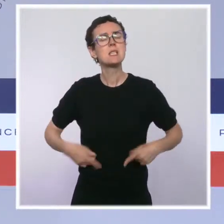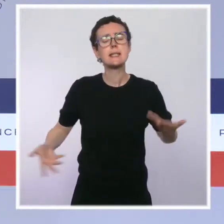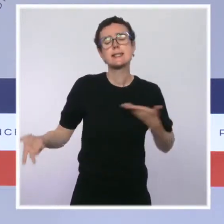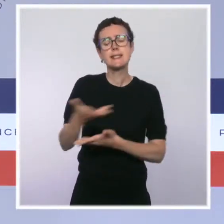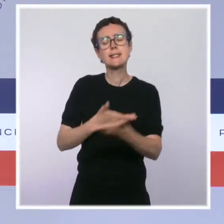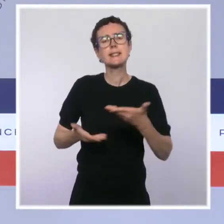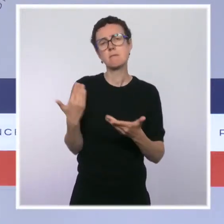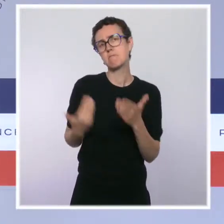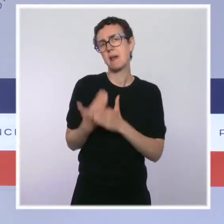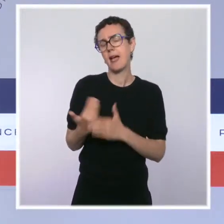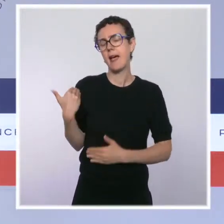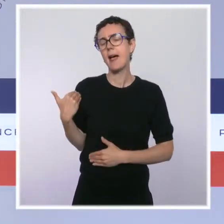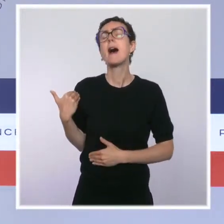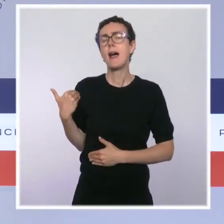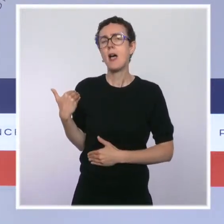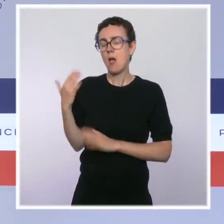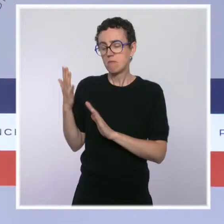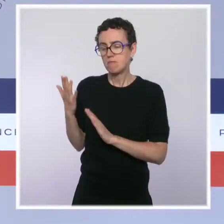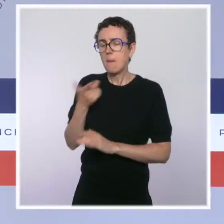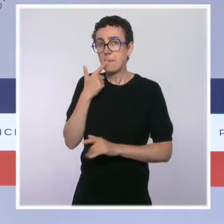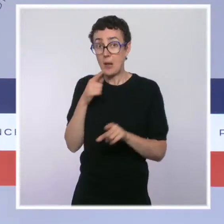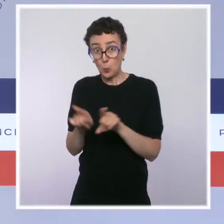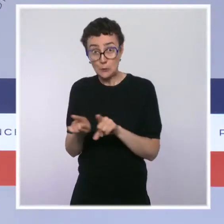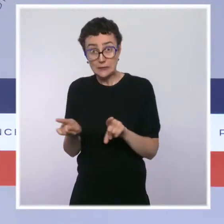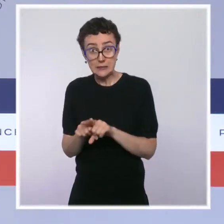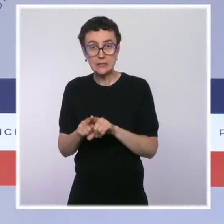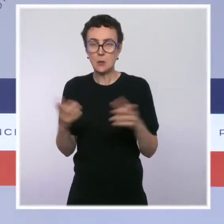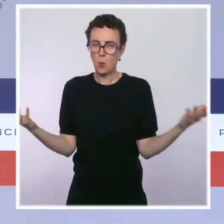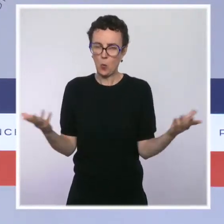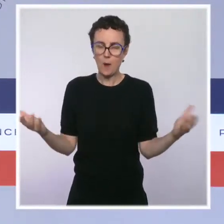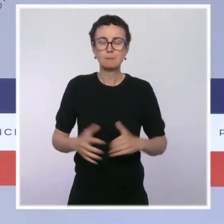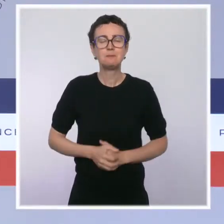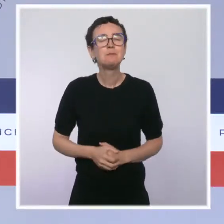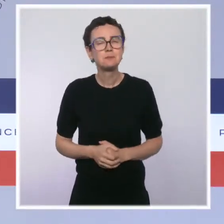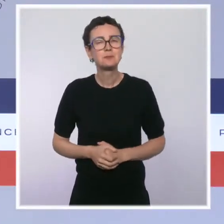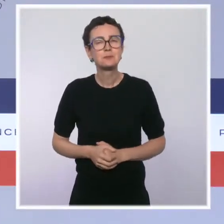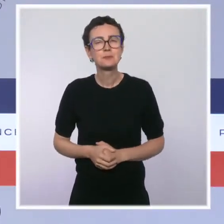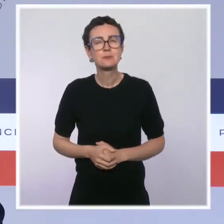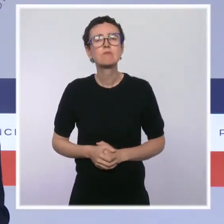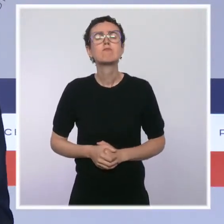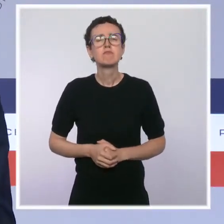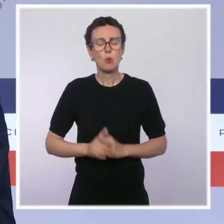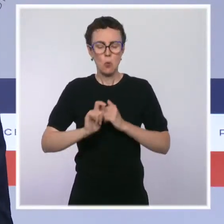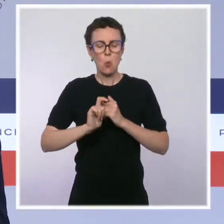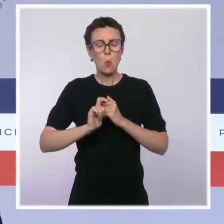ont pour fil rouge de poursuivre notre action de simplification drastique de nos procédures et de nos règles.